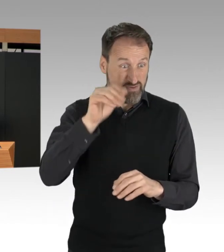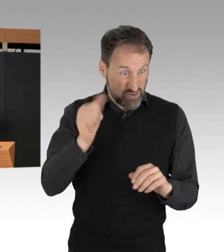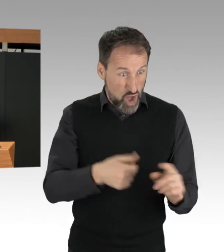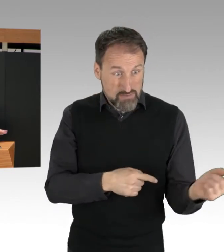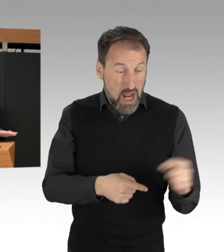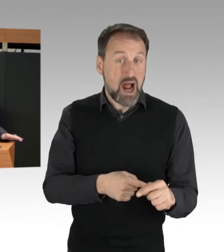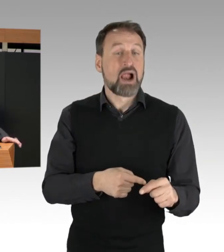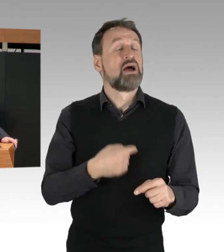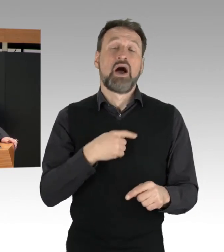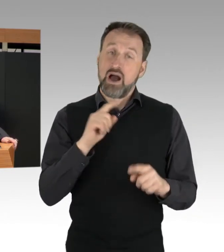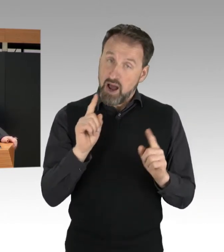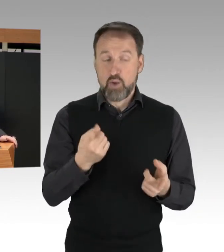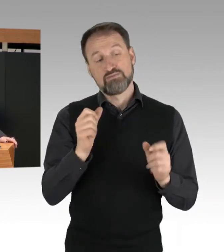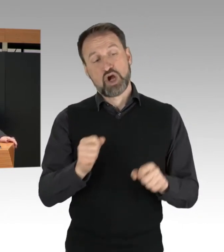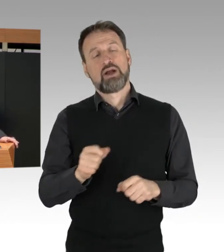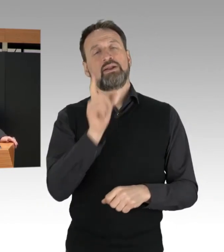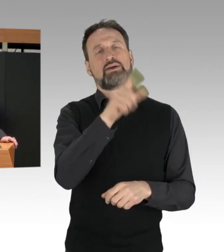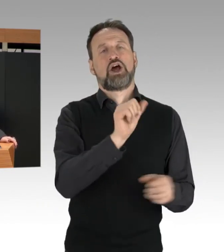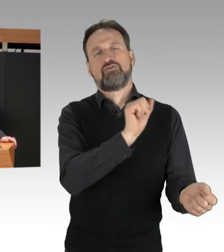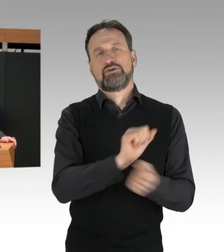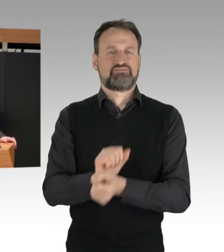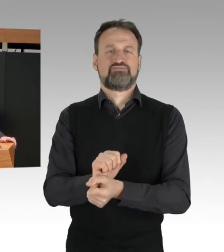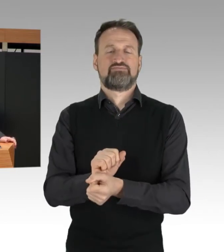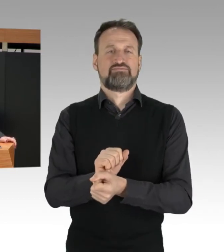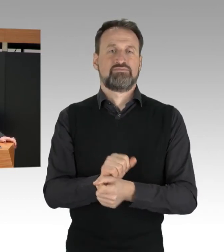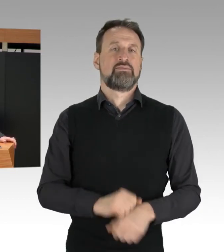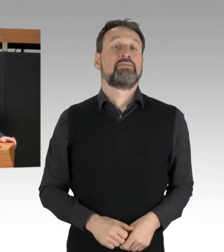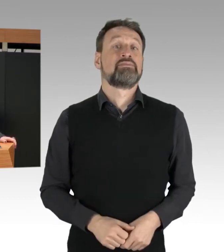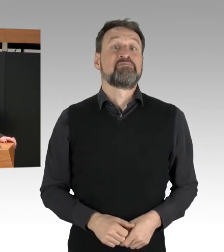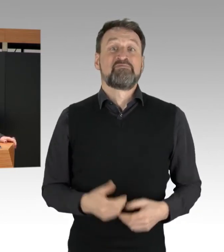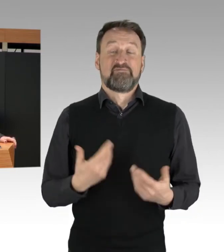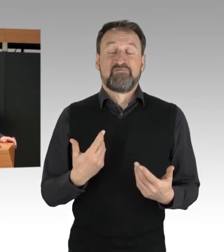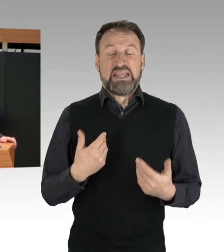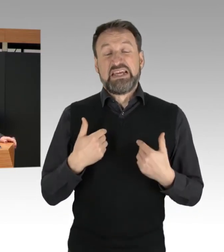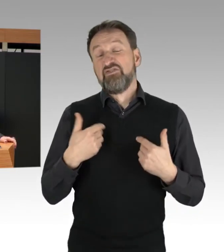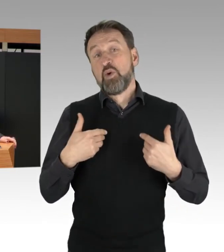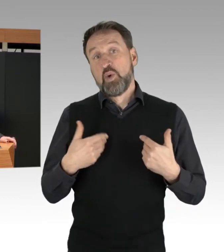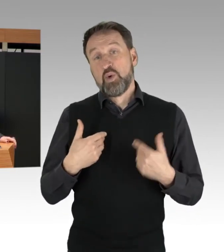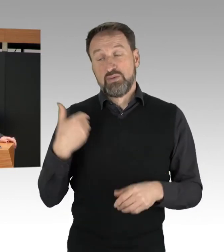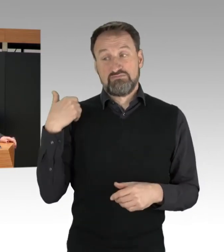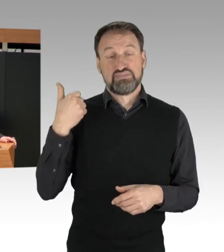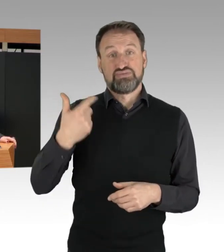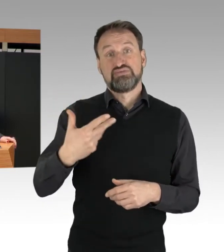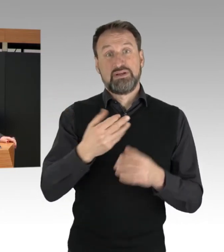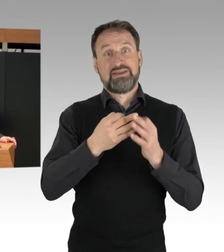Ich begrüße, dass es in den letzten Tagen mehrere richterliche Entscheidungen gab,